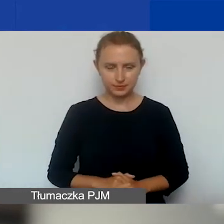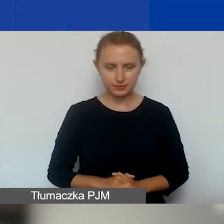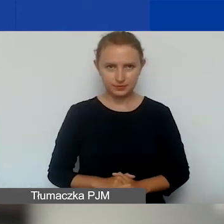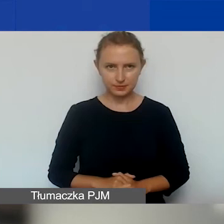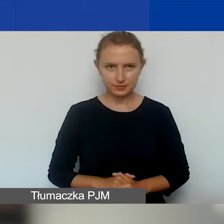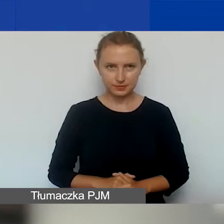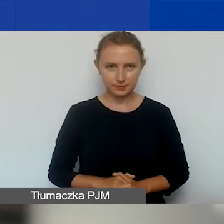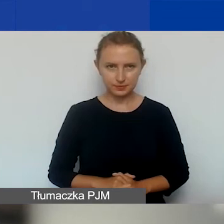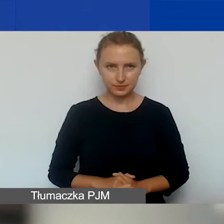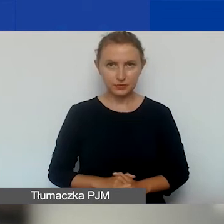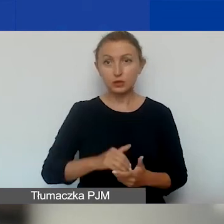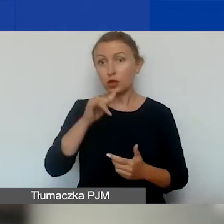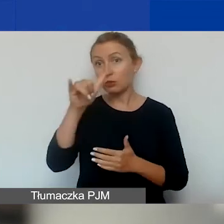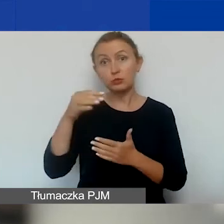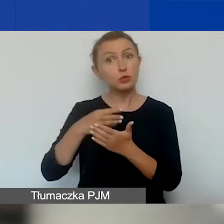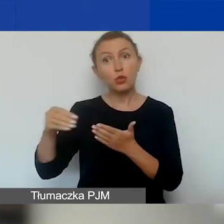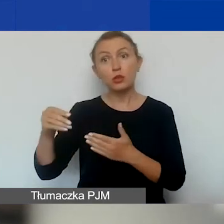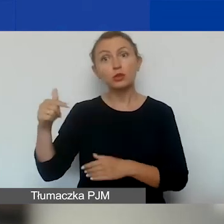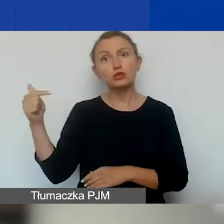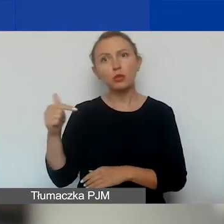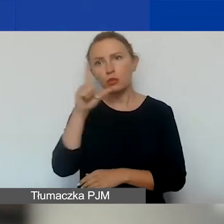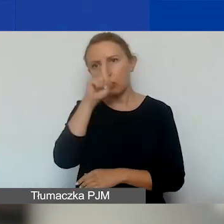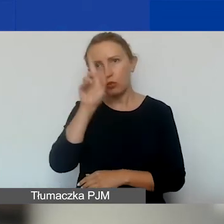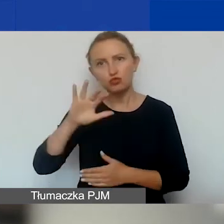Nie może zalegać z płatnością zobowiązań publicznoprawnych.